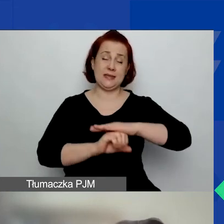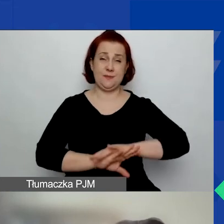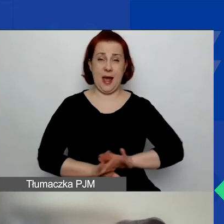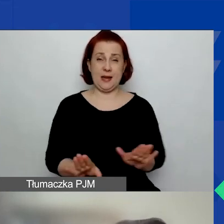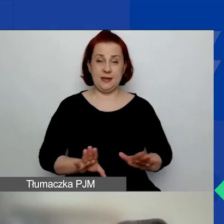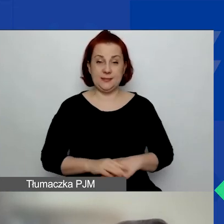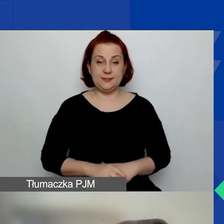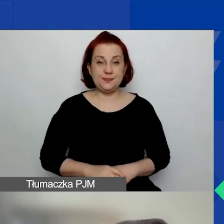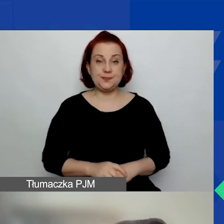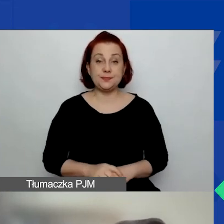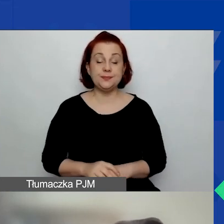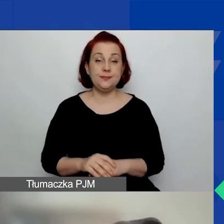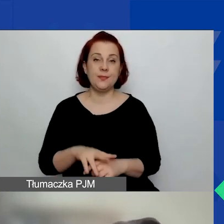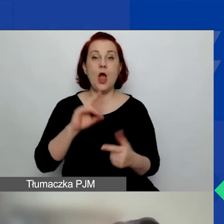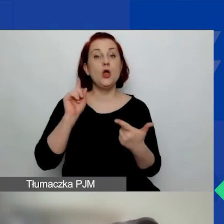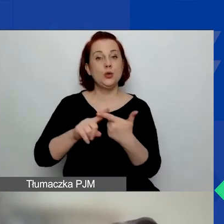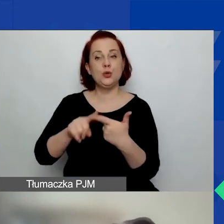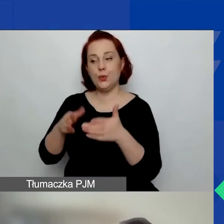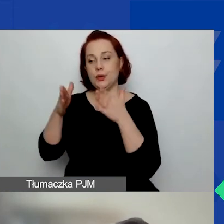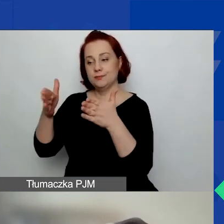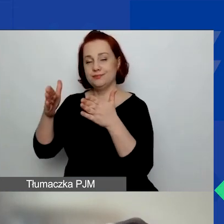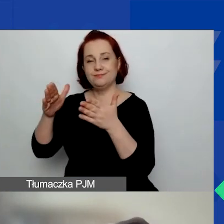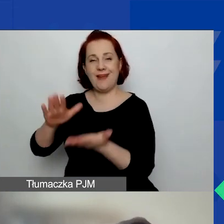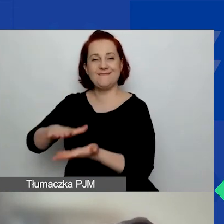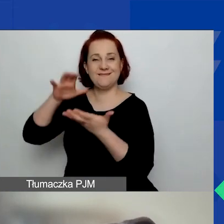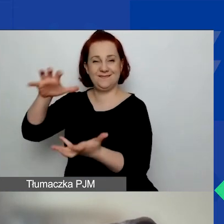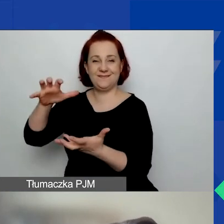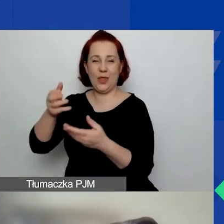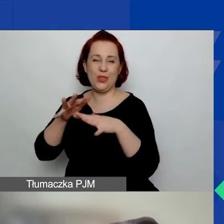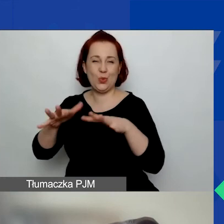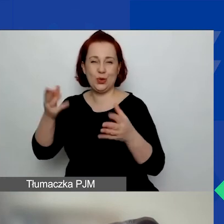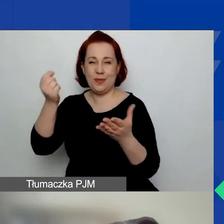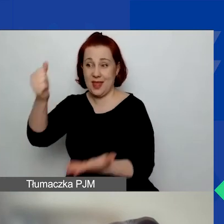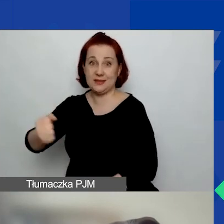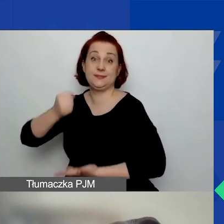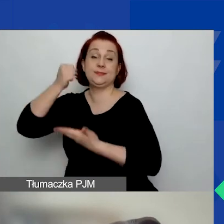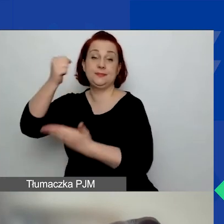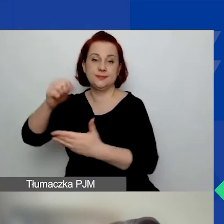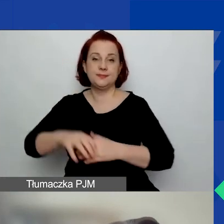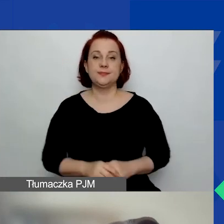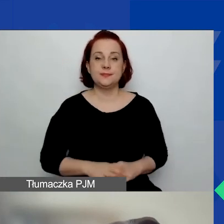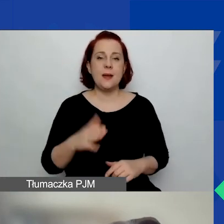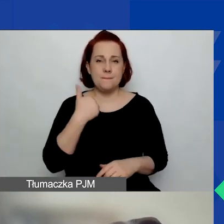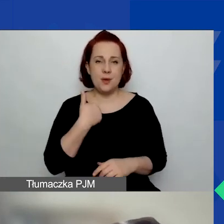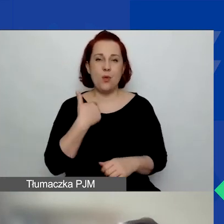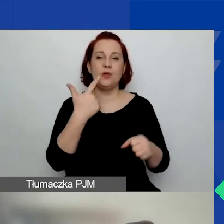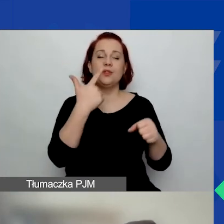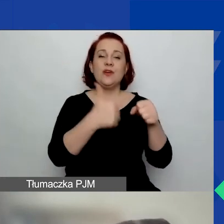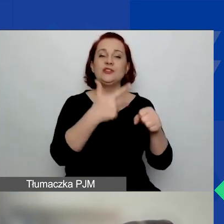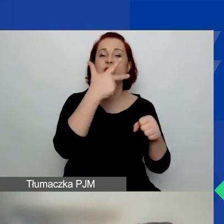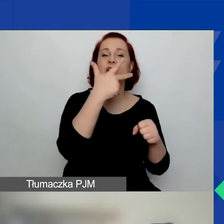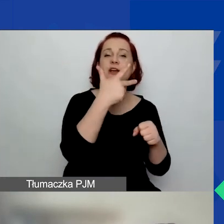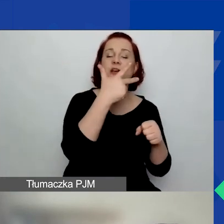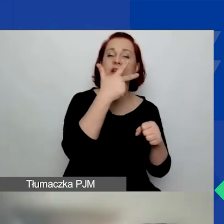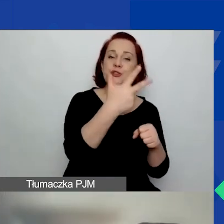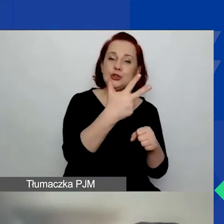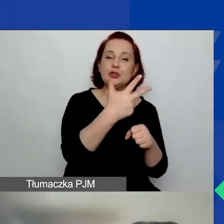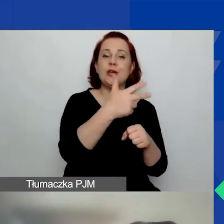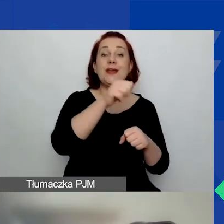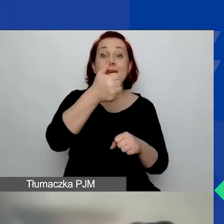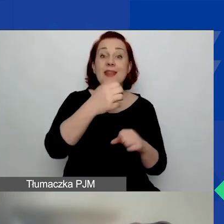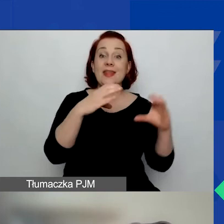Na duże granty tak jak było - od 23 001 euro do 84 000 euro.